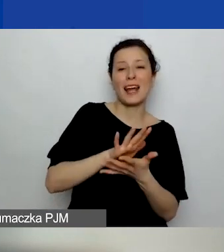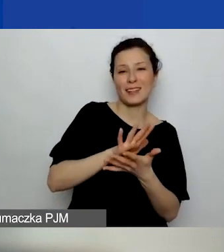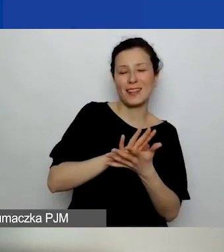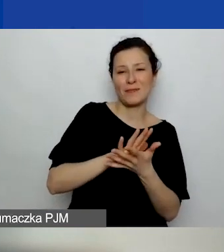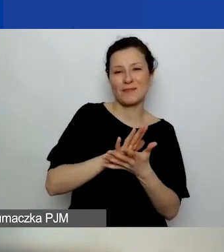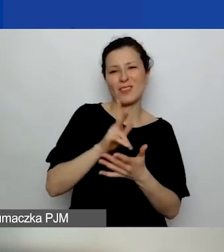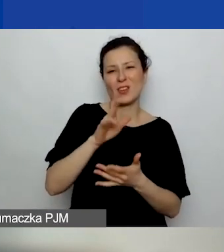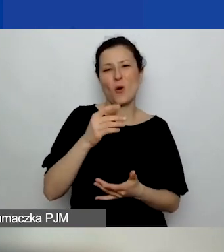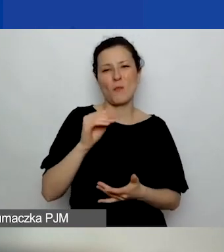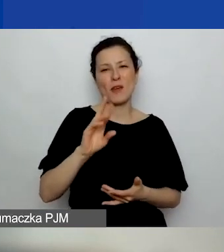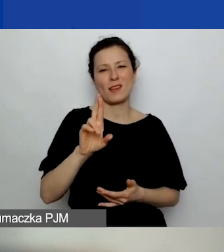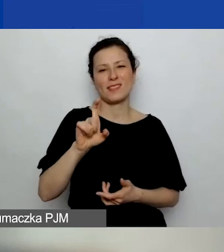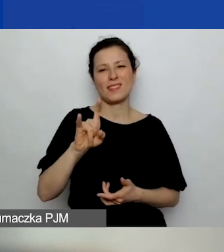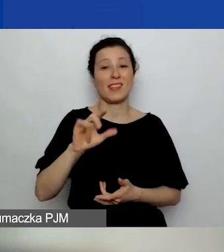Dobre pytanie.